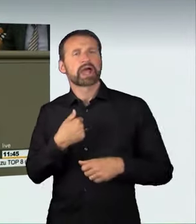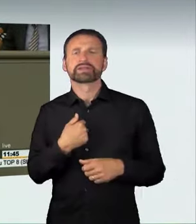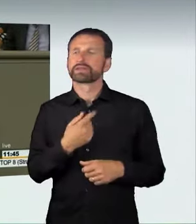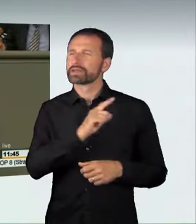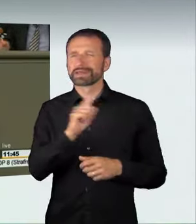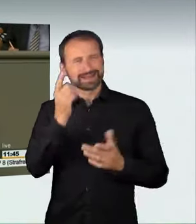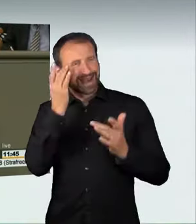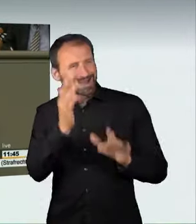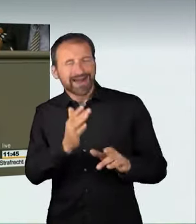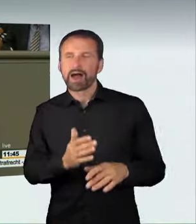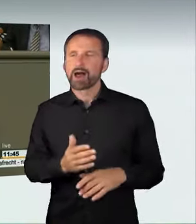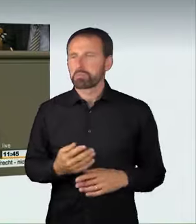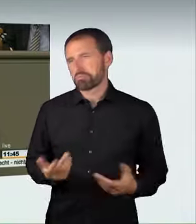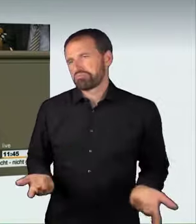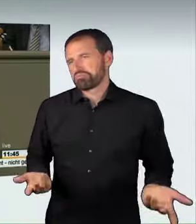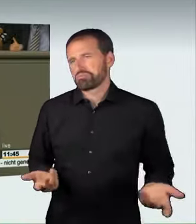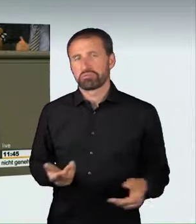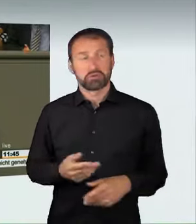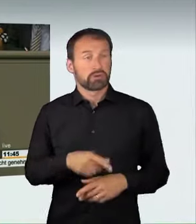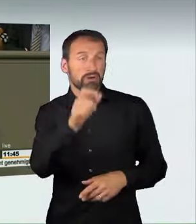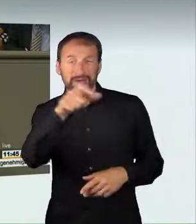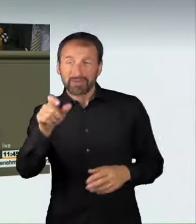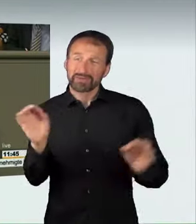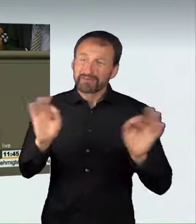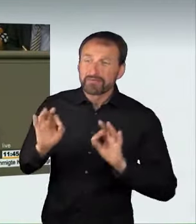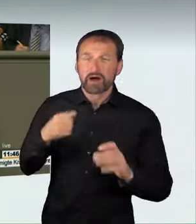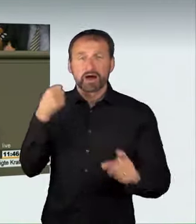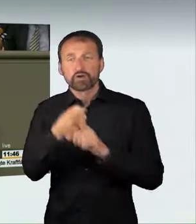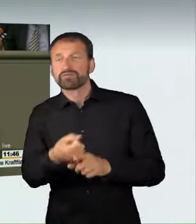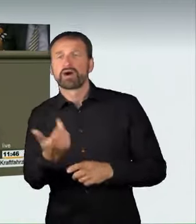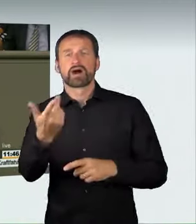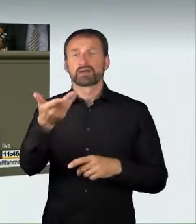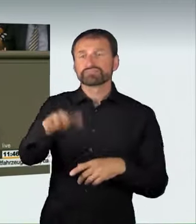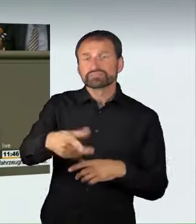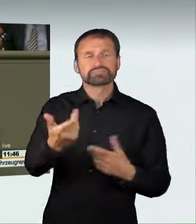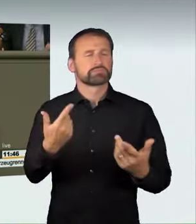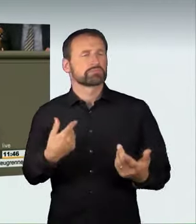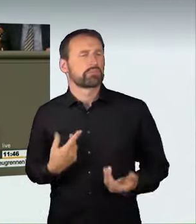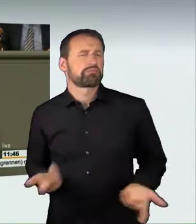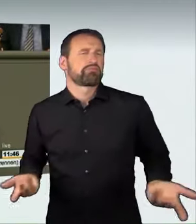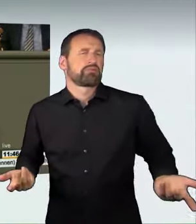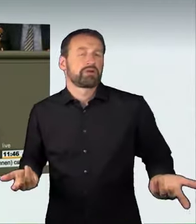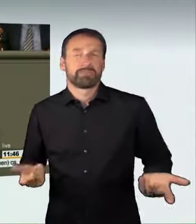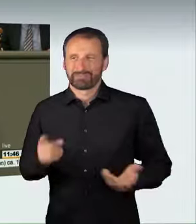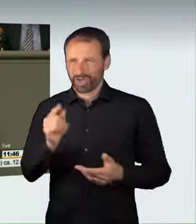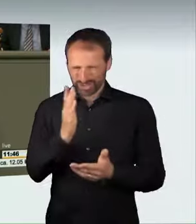die Gefährdung von Dritten in Kauf zu nehmen, zeigt, dass er den Anforderungen